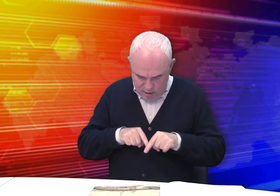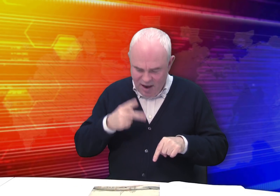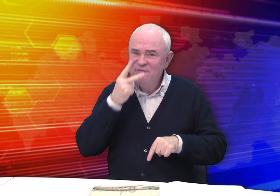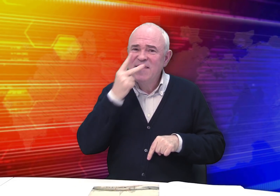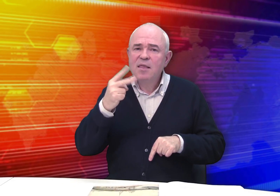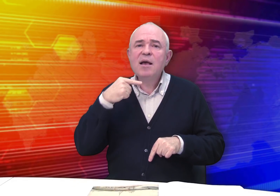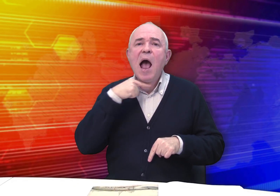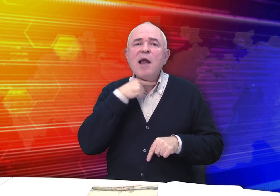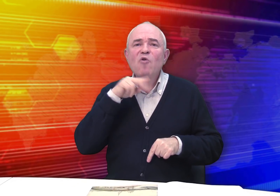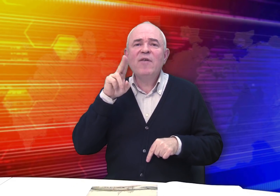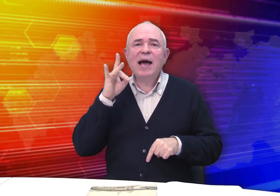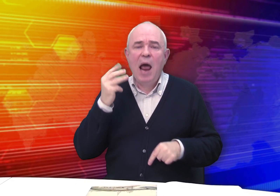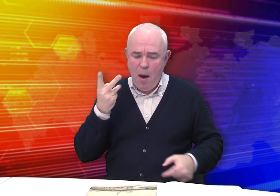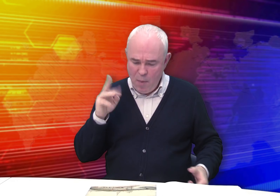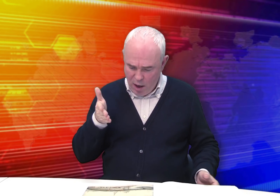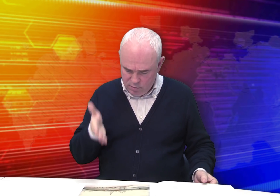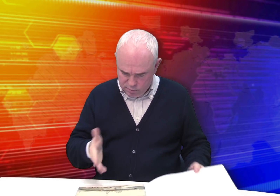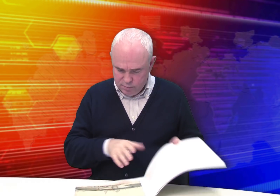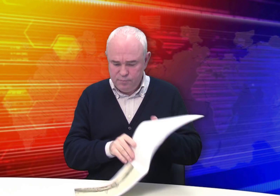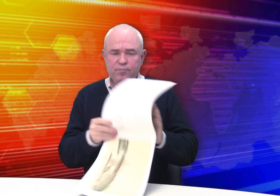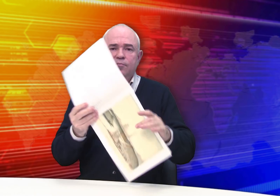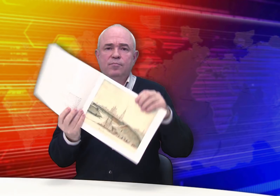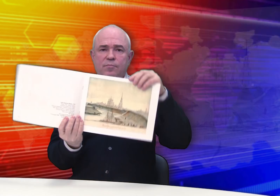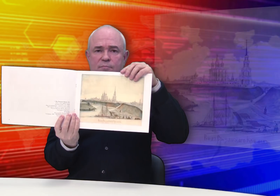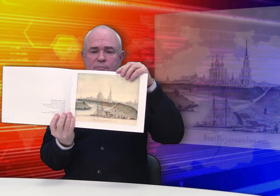«Вид Рязанского кремля».